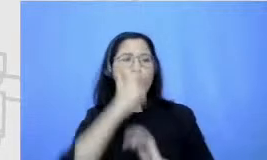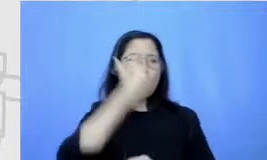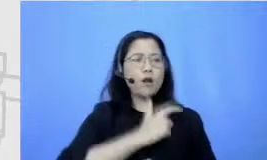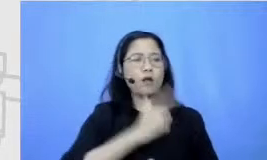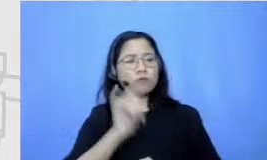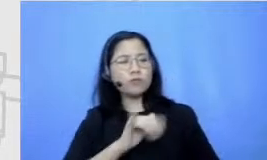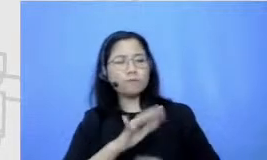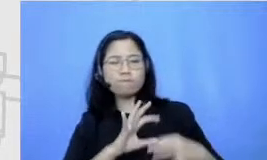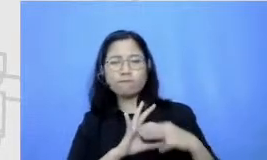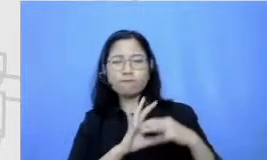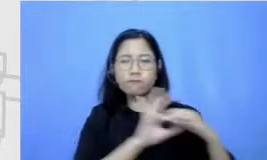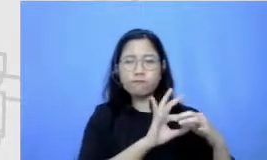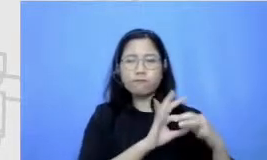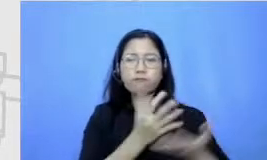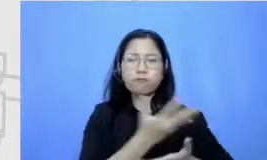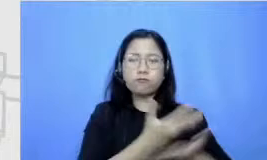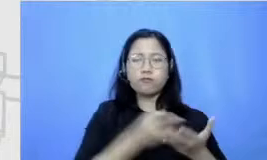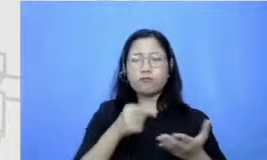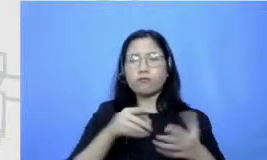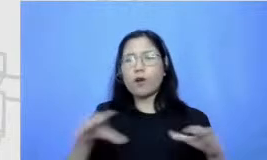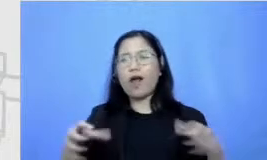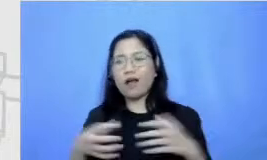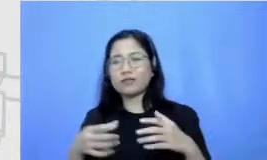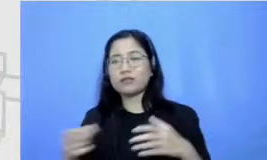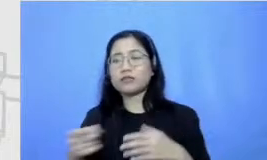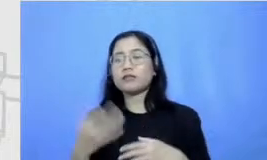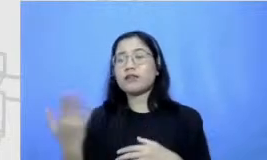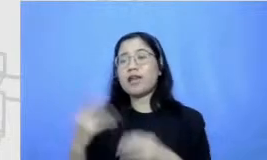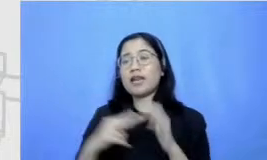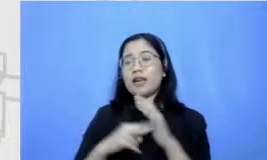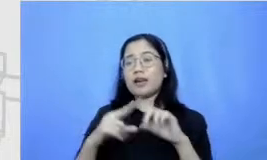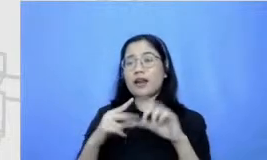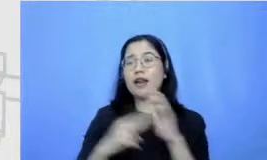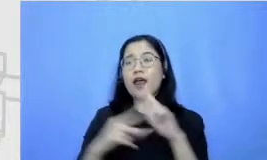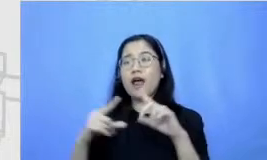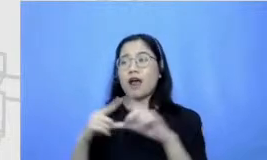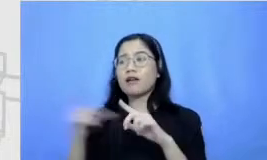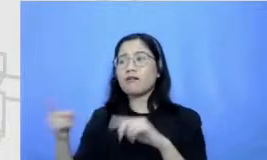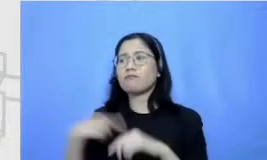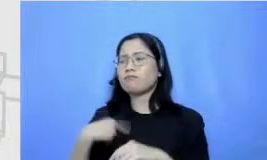Kresna Aku pengen nanya nih pasti anak tentang pentingnya soft skills di tengah-tengah teknologi